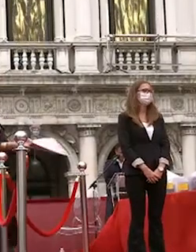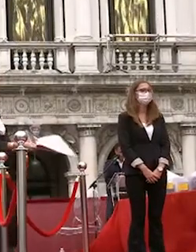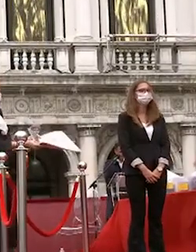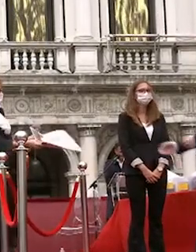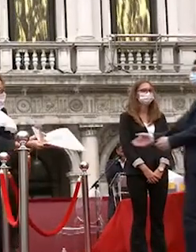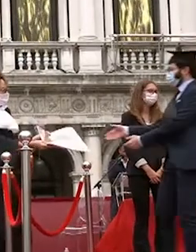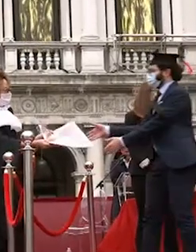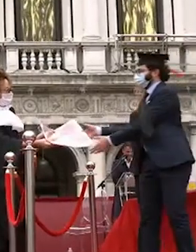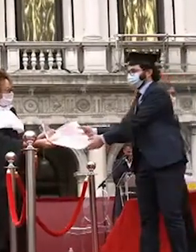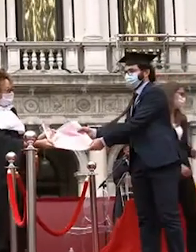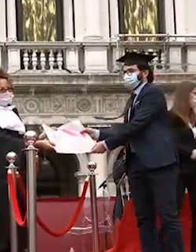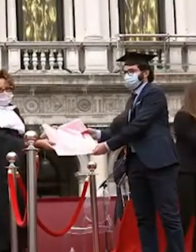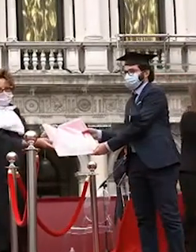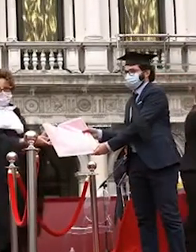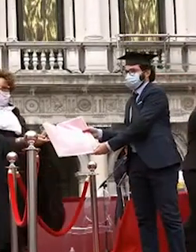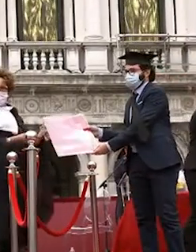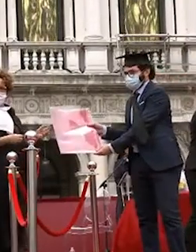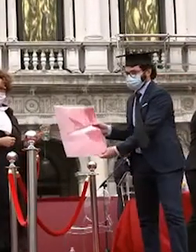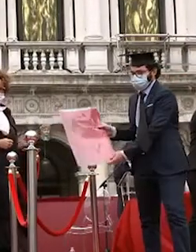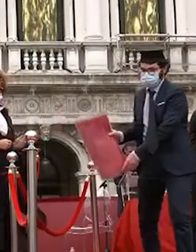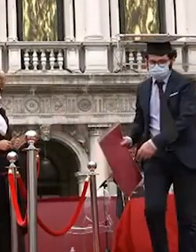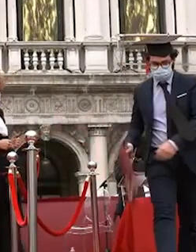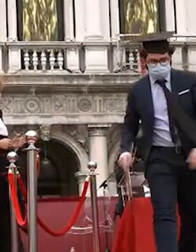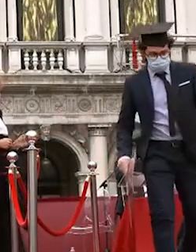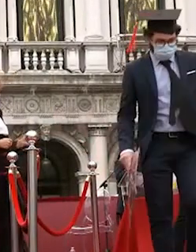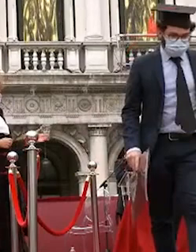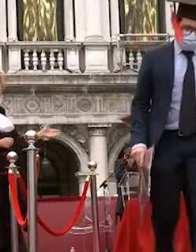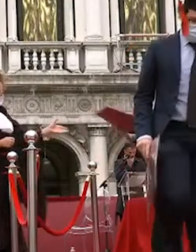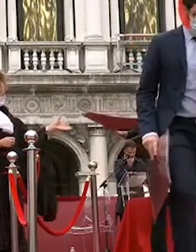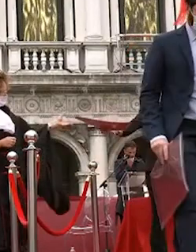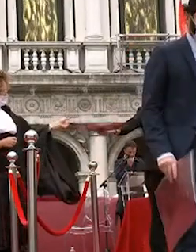alberto allegri francesca mazzocco